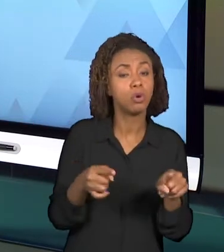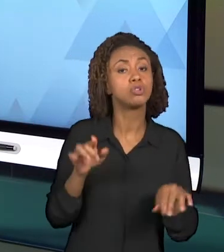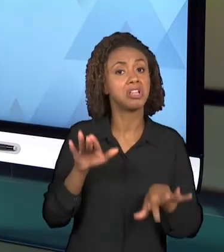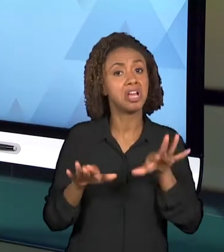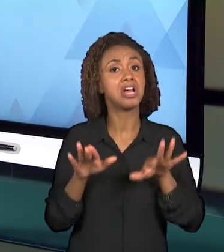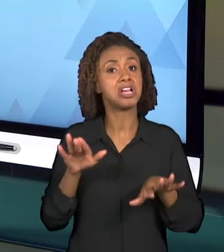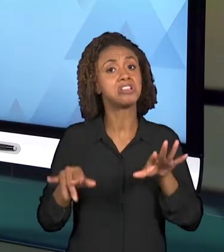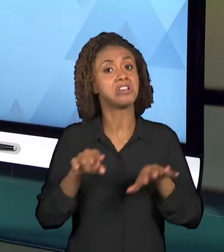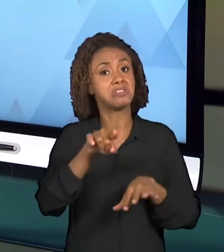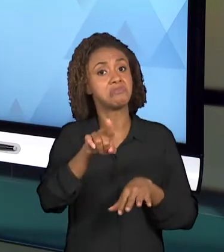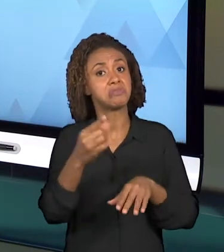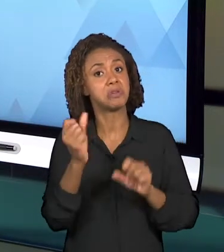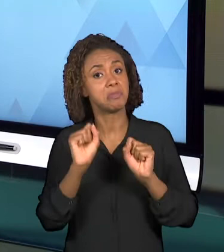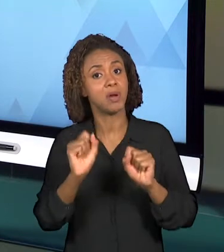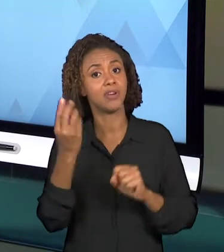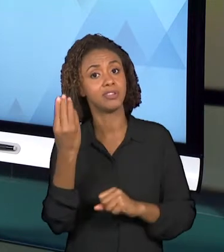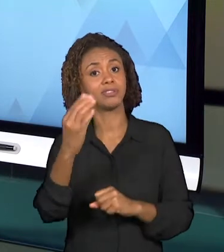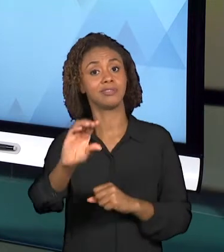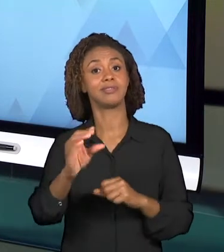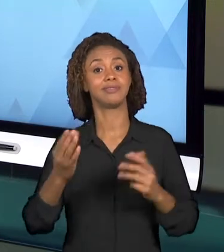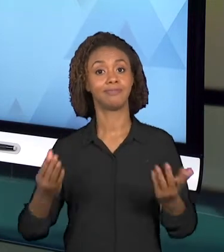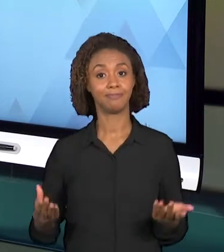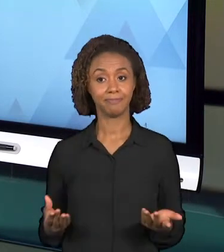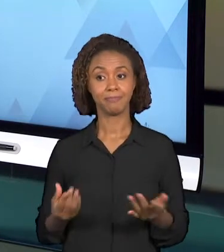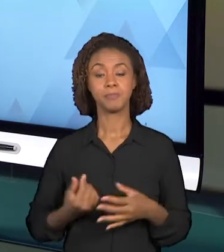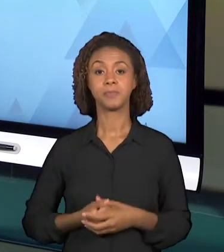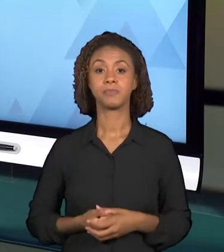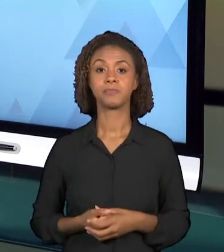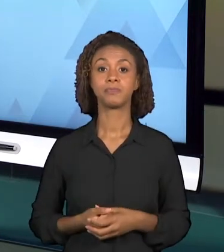ENTÃO MUITAS VEZES APRESENTAR UMA IMAGEM OU LEVAR